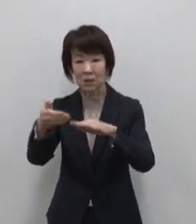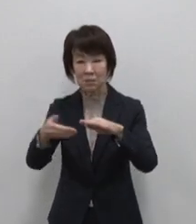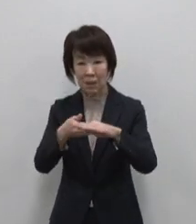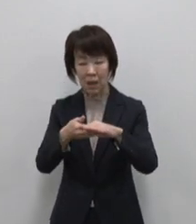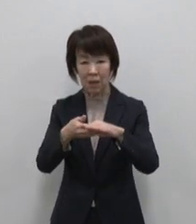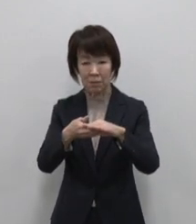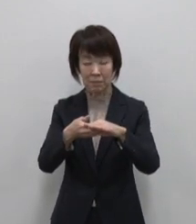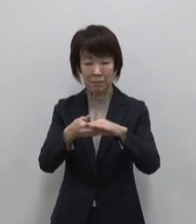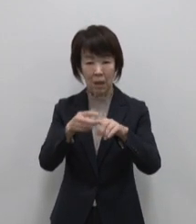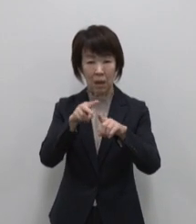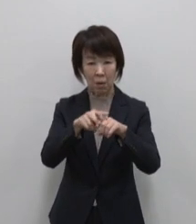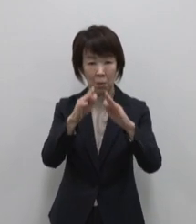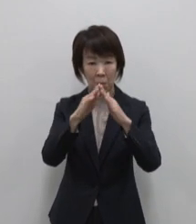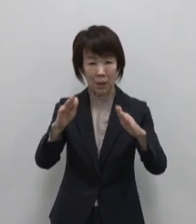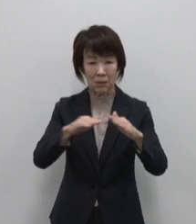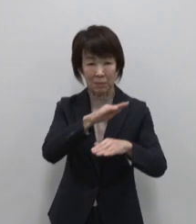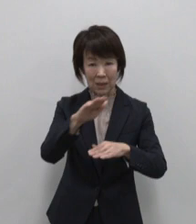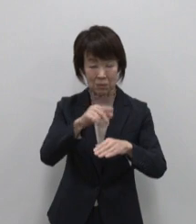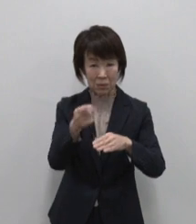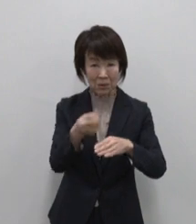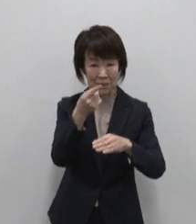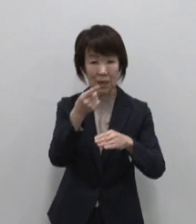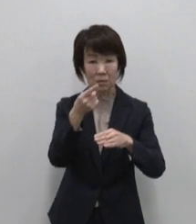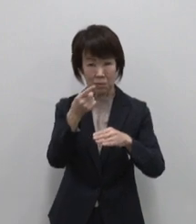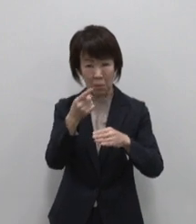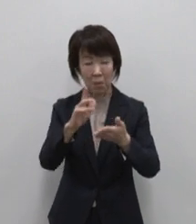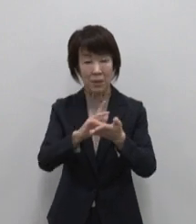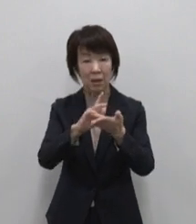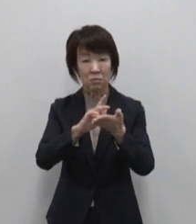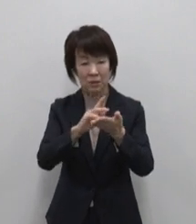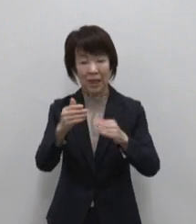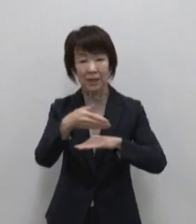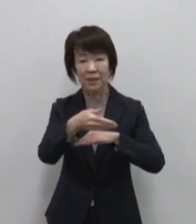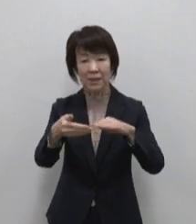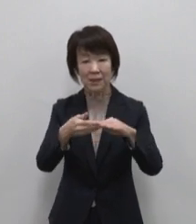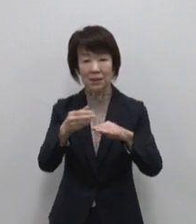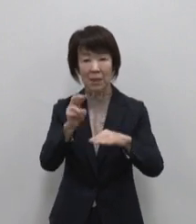恵みがたっぷり詰まった 薬膳島ラー油です